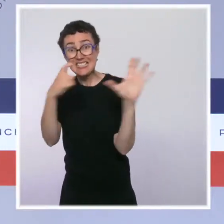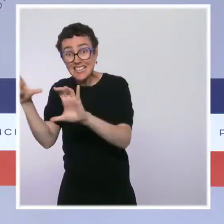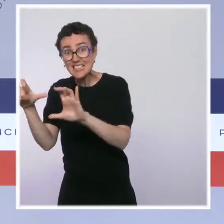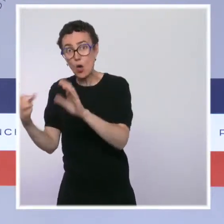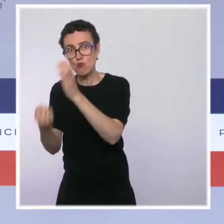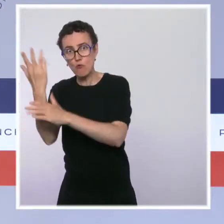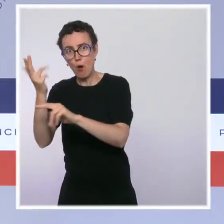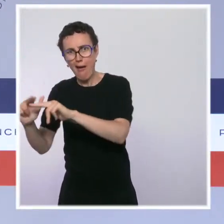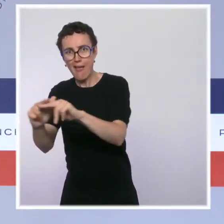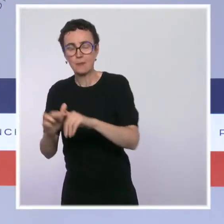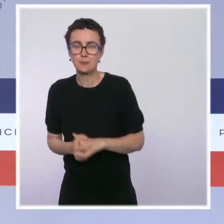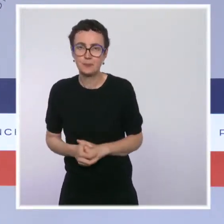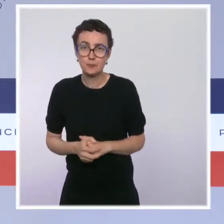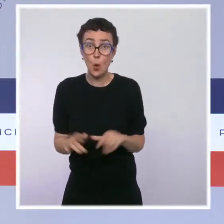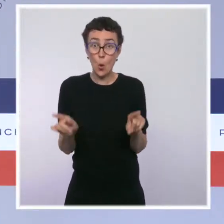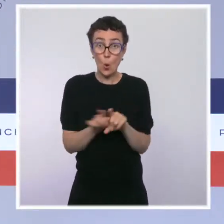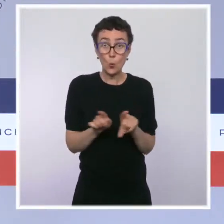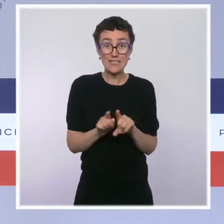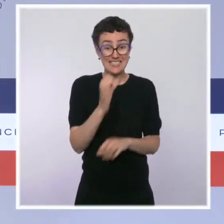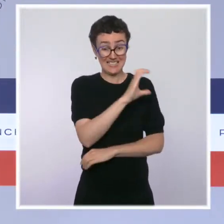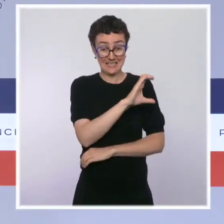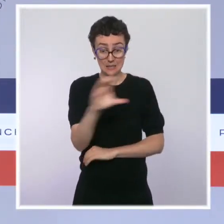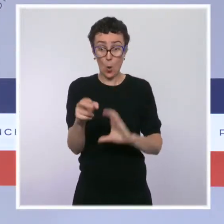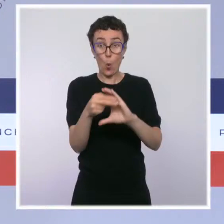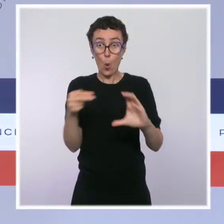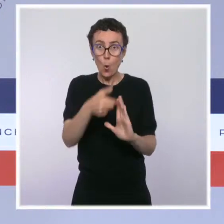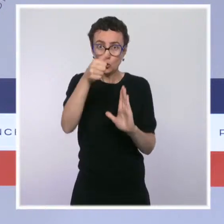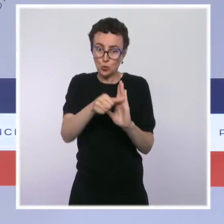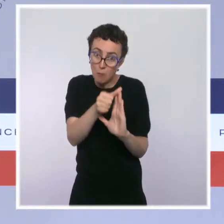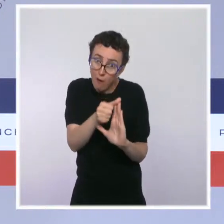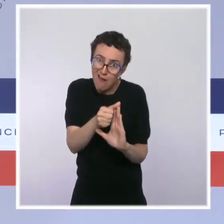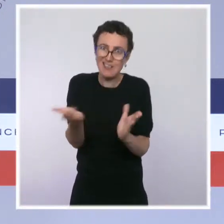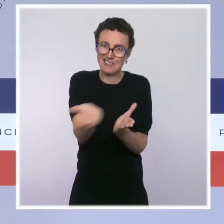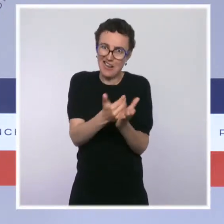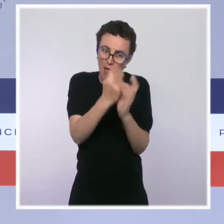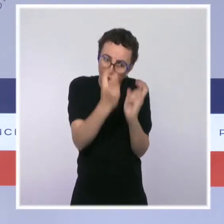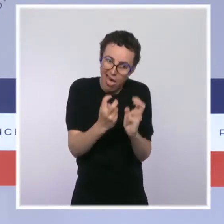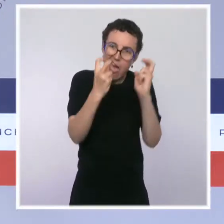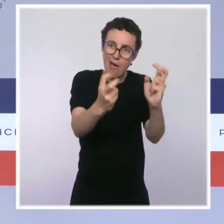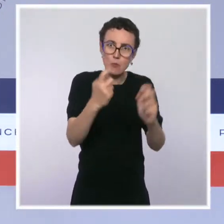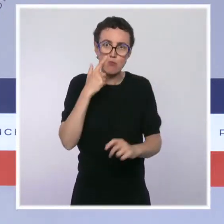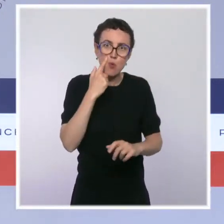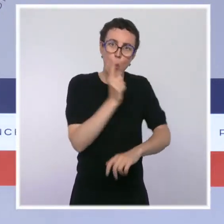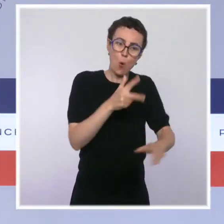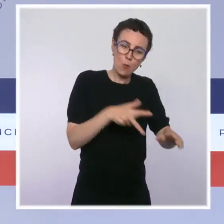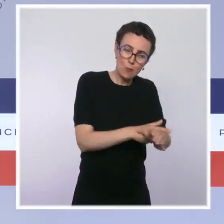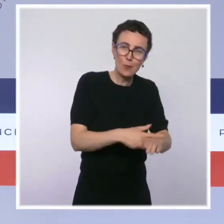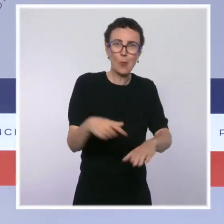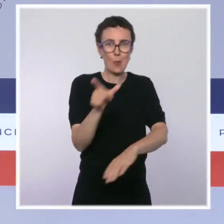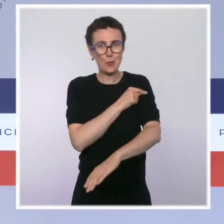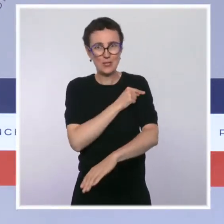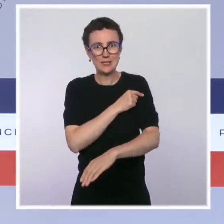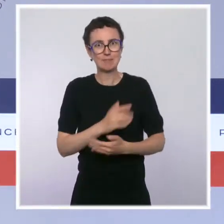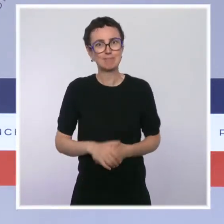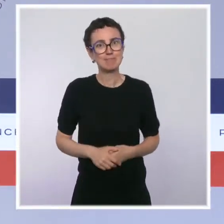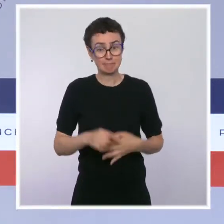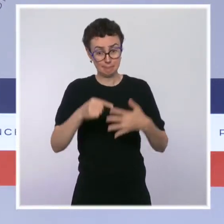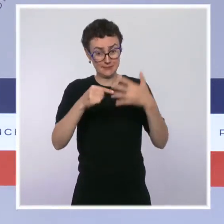nos forces de l'ordre. Il y a cette action qui était une action d'urgence, d'investissement. Et puis le Beauvau de la sécurité a permis d'aller au plus profond